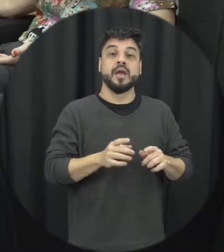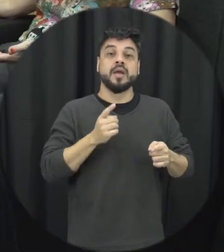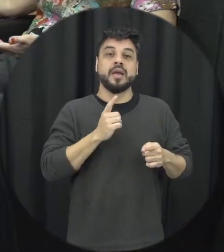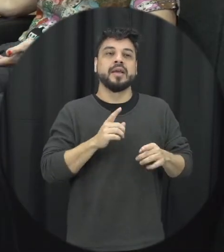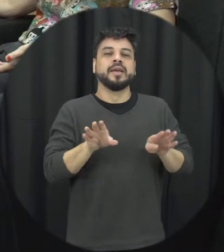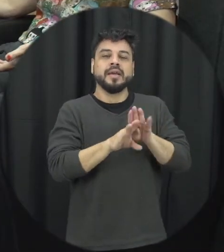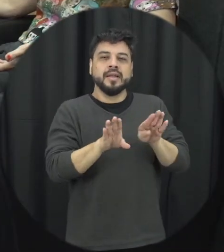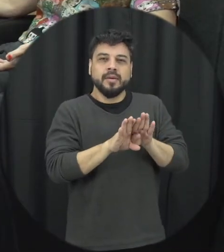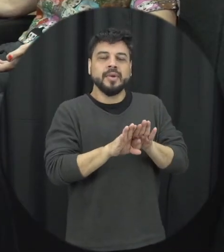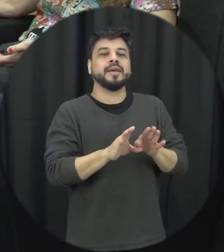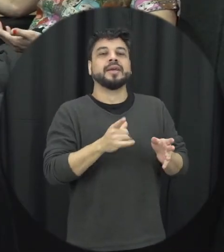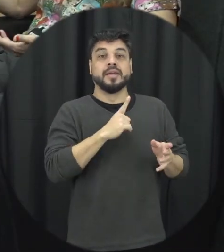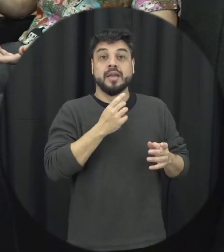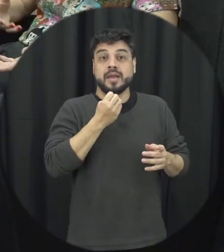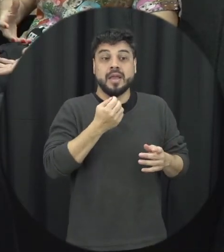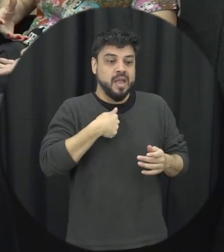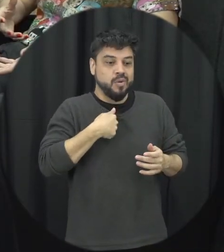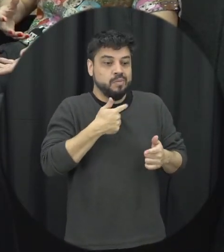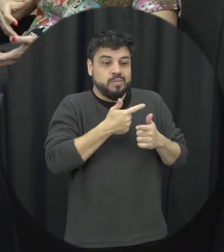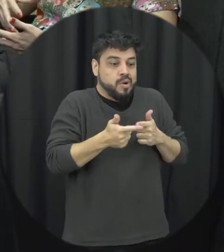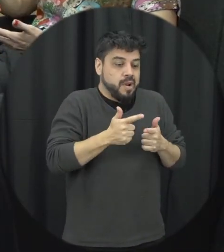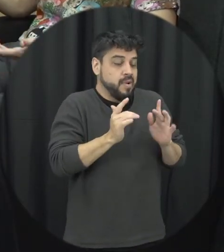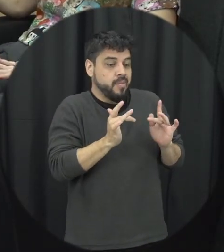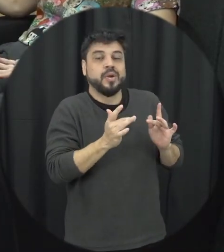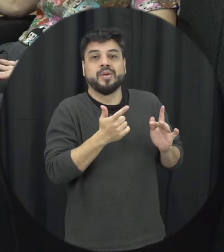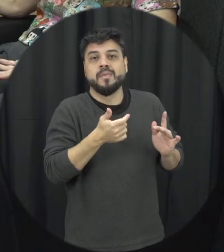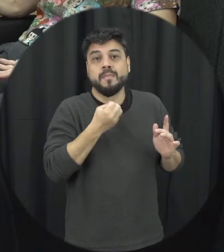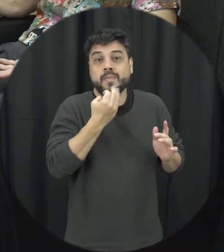quer conversar com um amigo quando a gente tem uma situação em namoro né qual é o seja ela qual